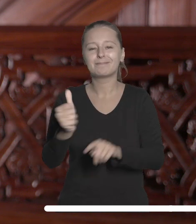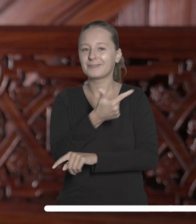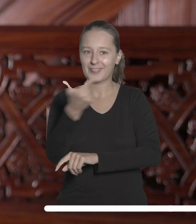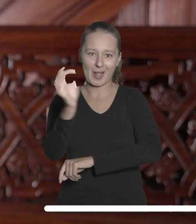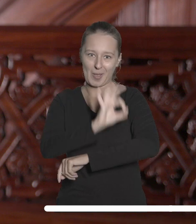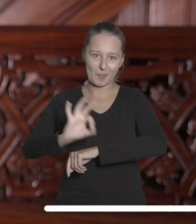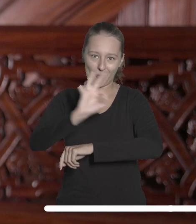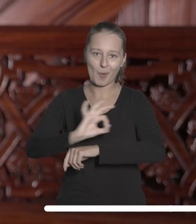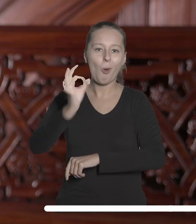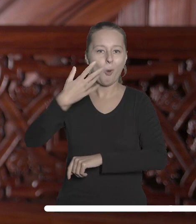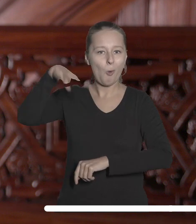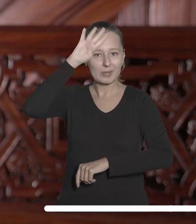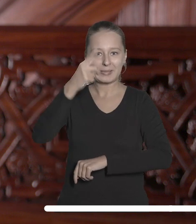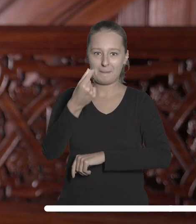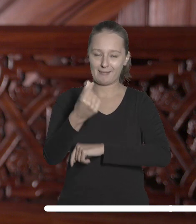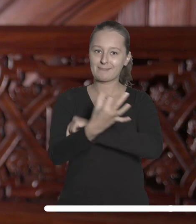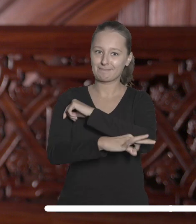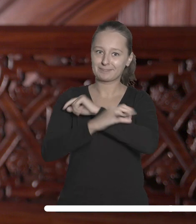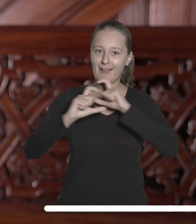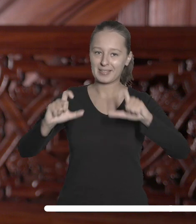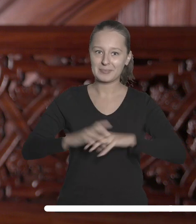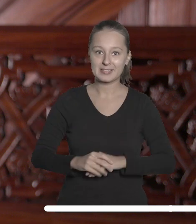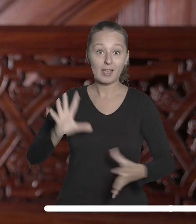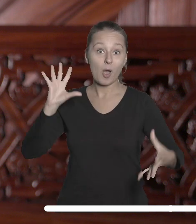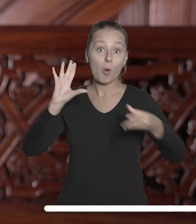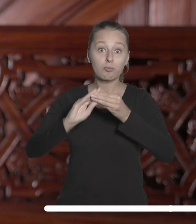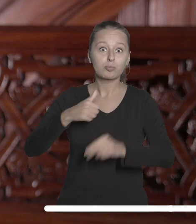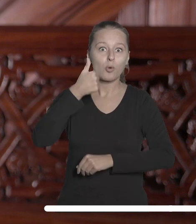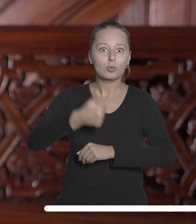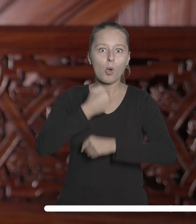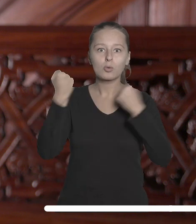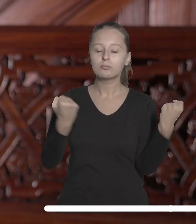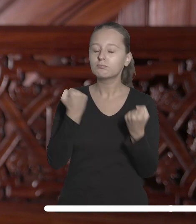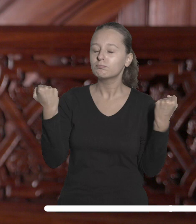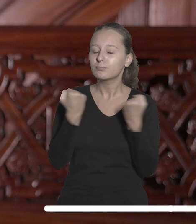Na przestrzeni minionego roku współpraca w jego ramach znacznie zacieśniła się i od